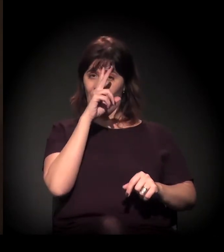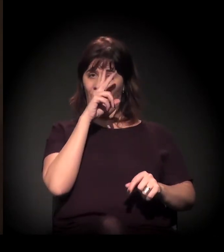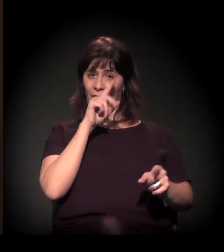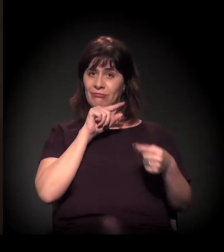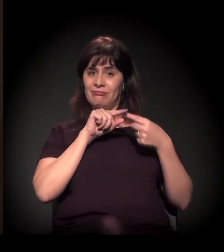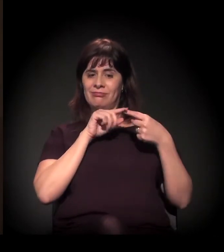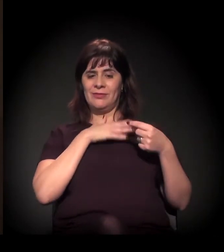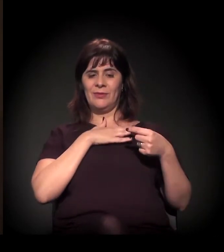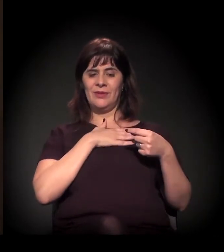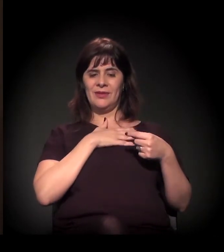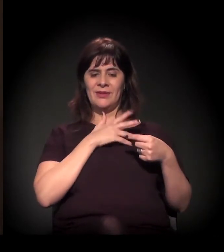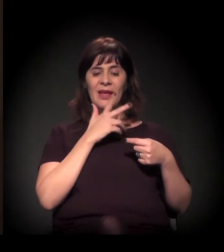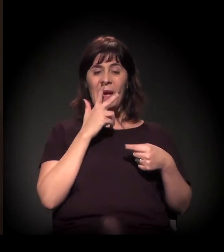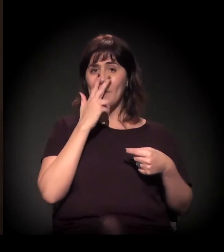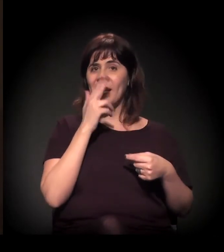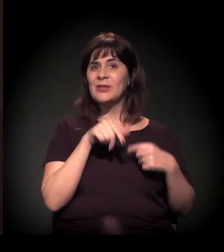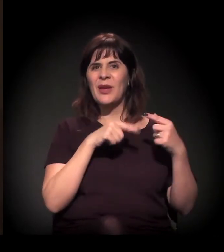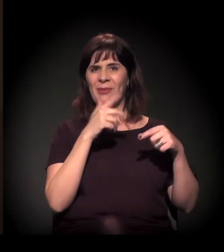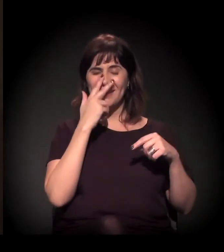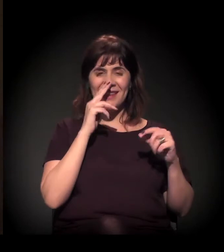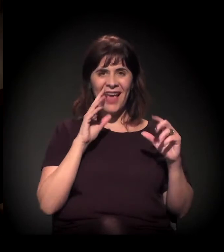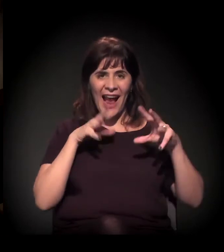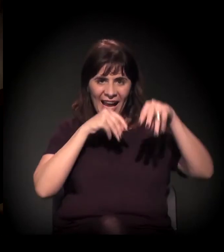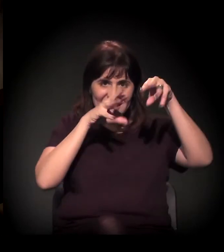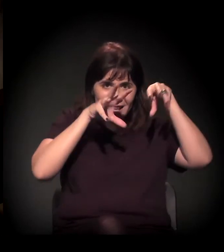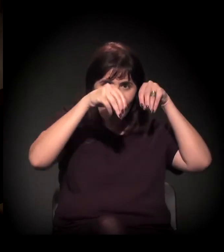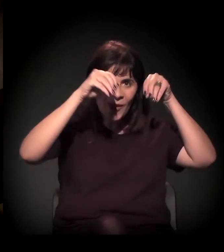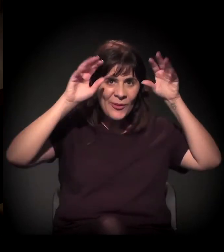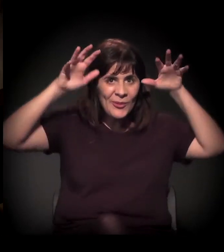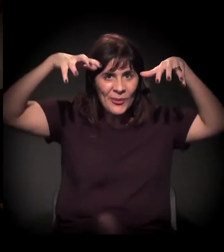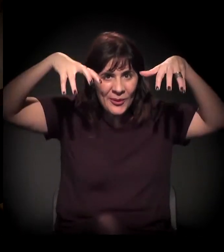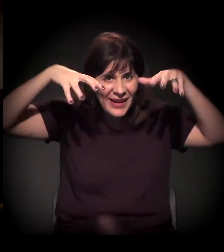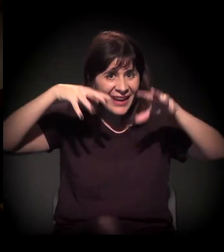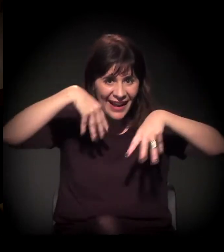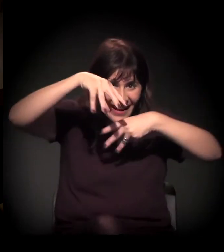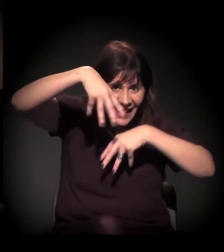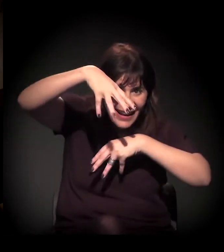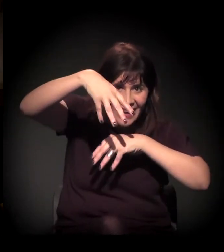É mal-assombrado também o castelinho, dizem, não?! Não! Quando eu morava...